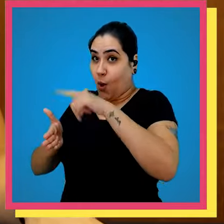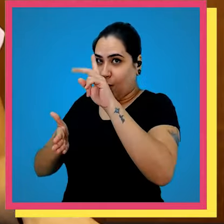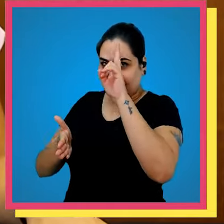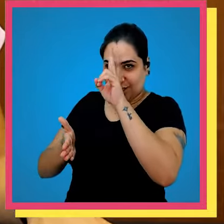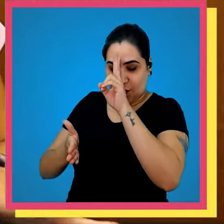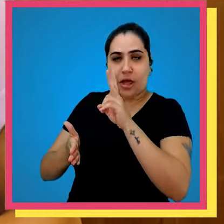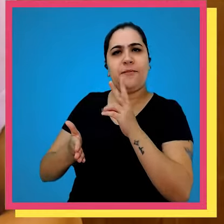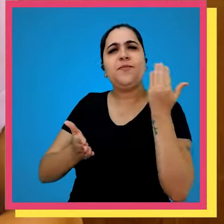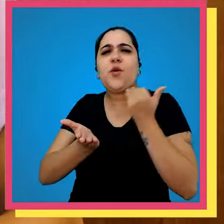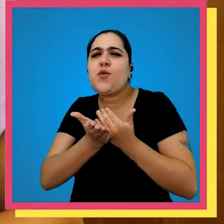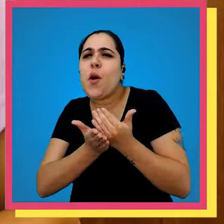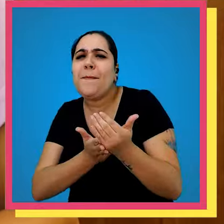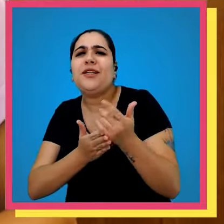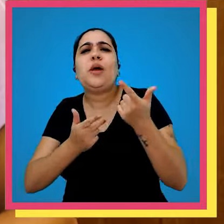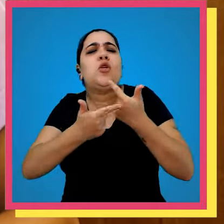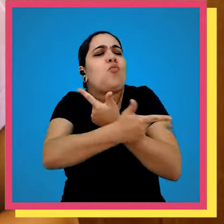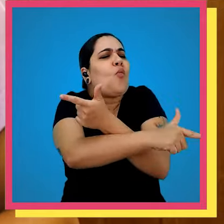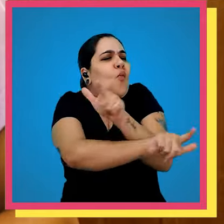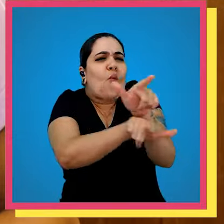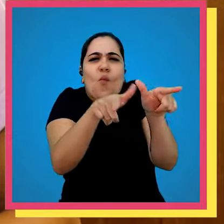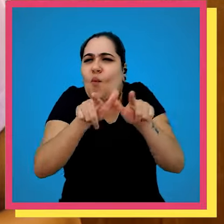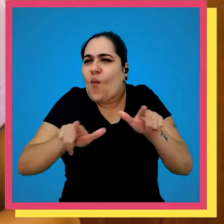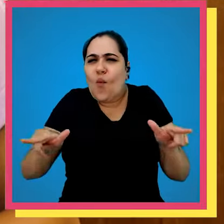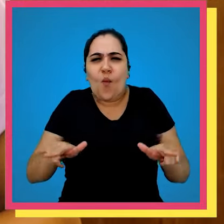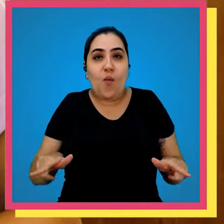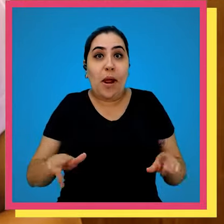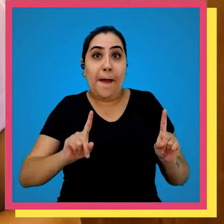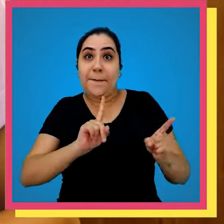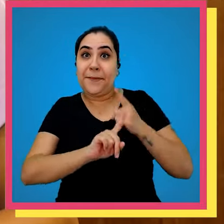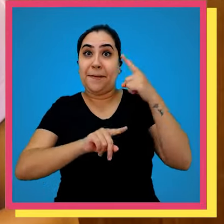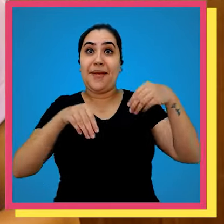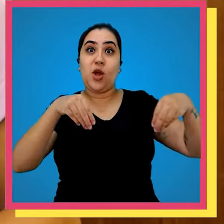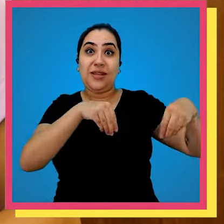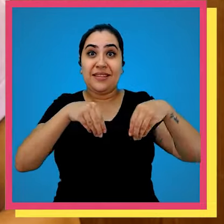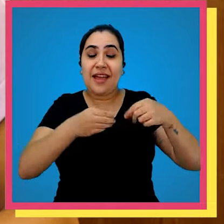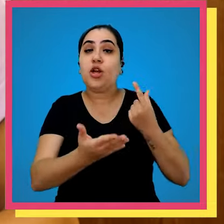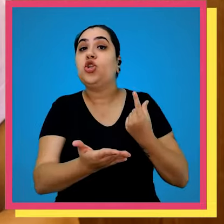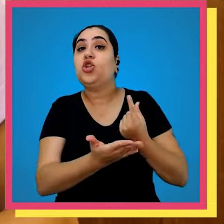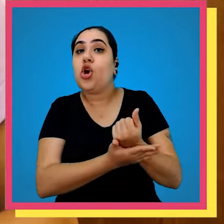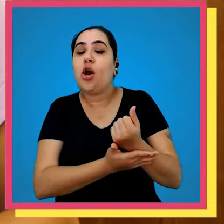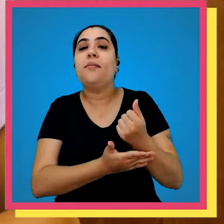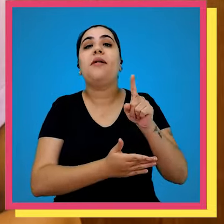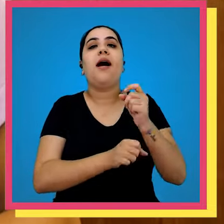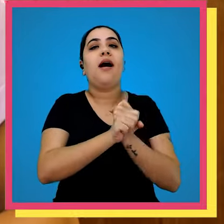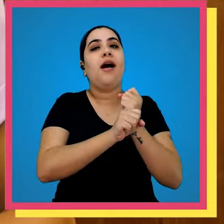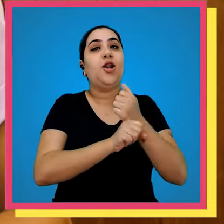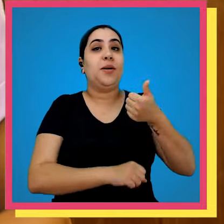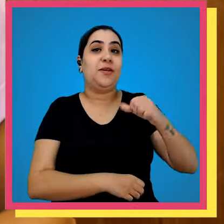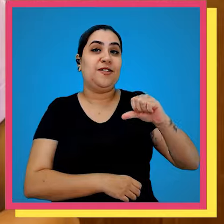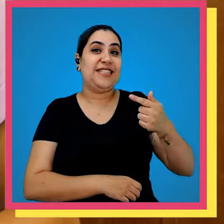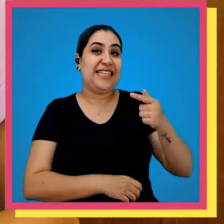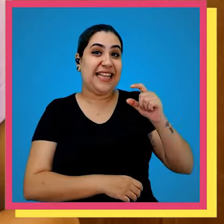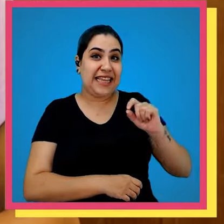outra história no início o primeiro terreno do Parque gráfico foi comprado nos anos 70